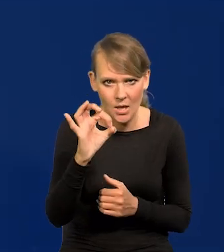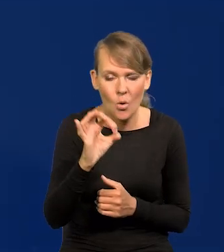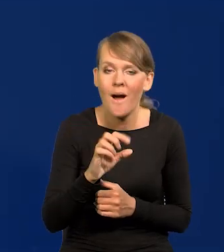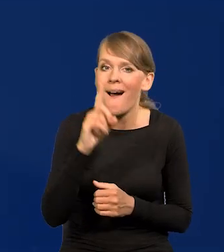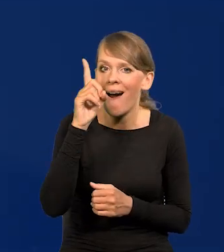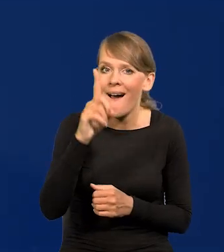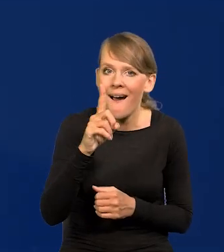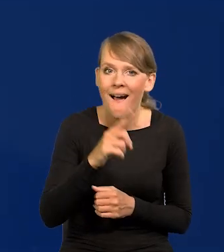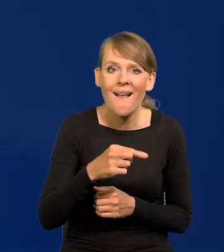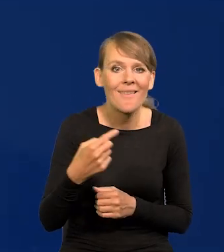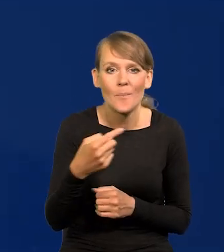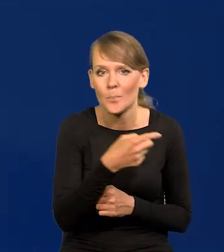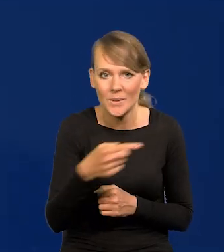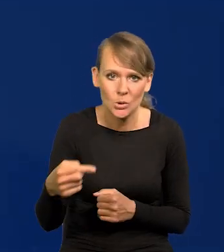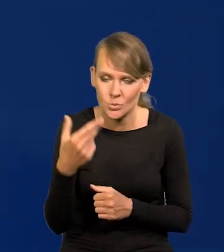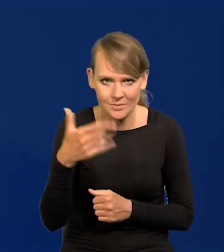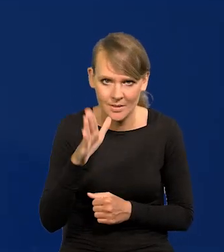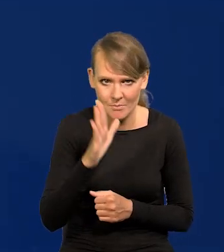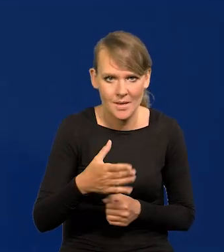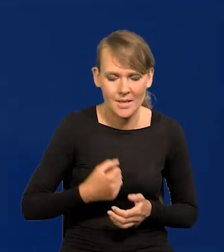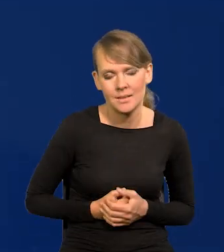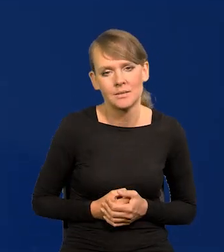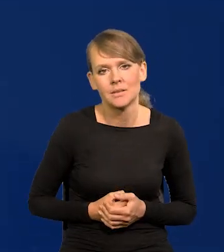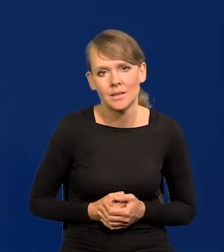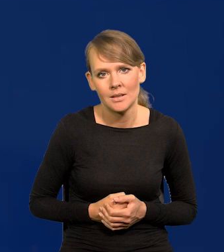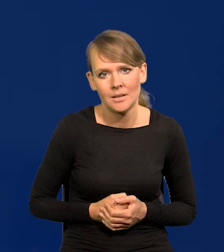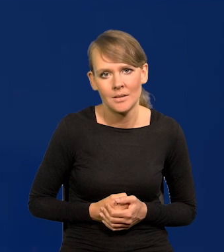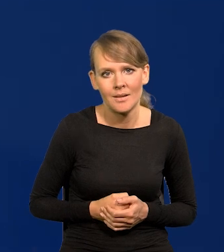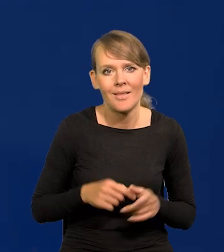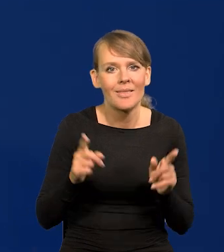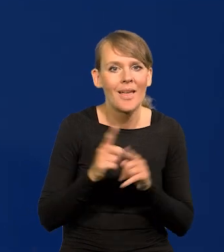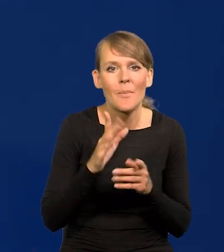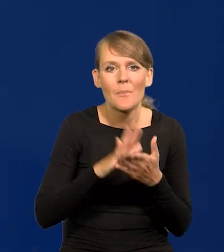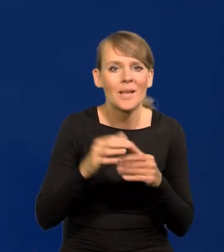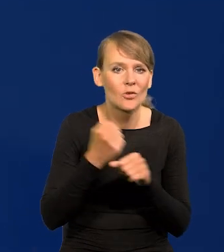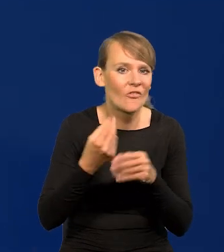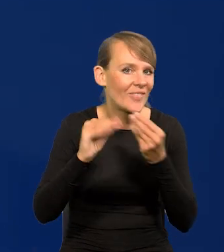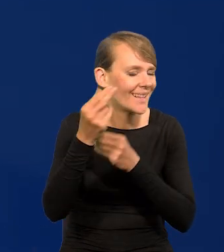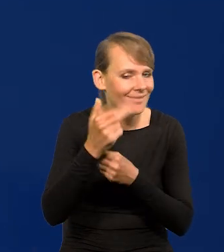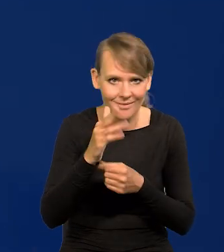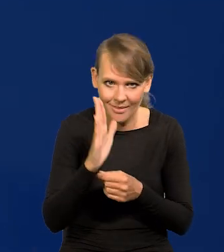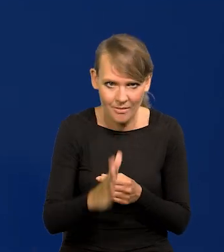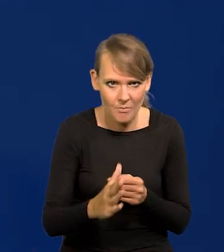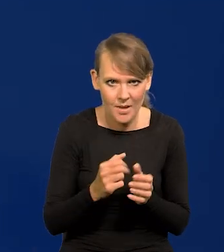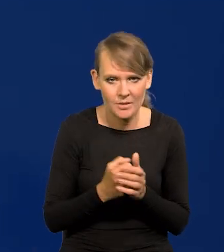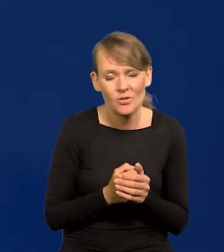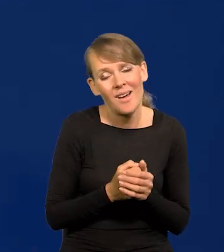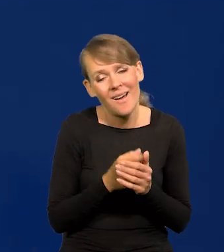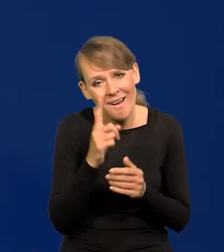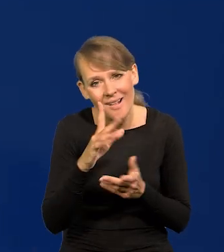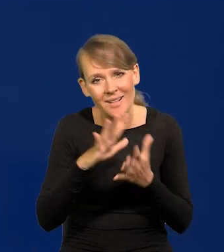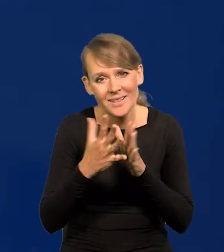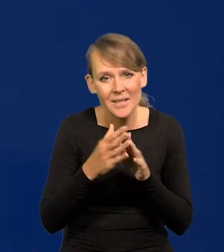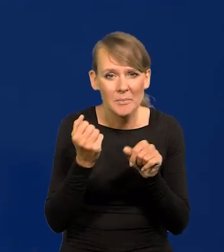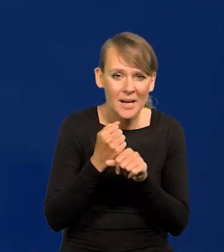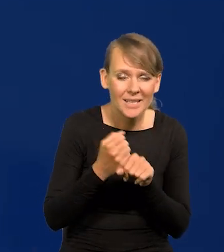ale nie będziemy mieli recesji i broń Boże wzrostu bezrobocia, chociaż pewne napięcia na rynku pracy się mogą pojawić.